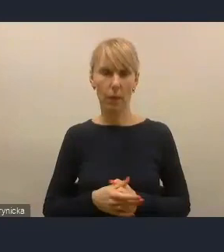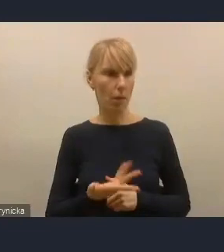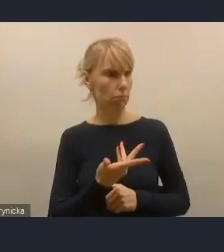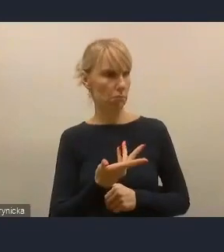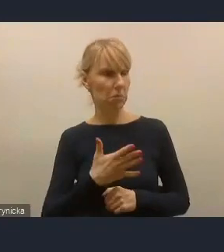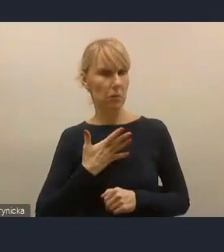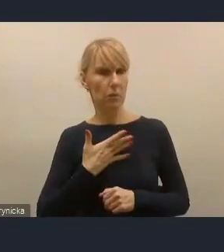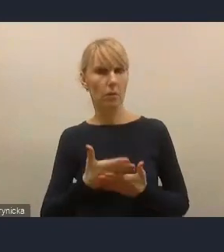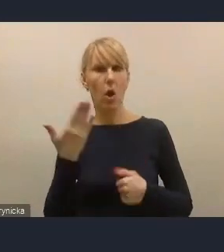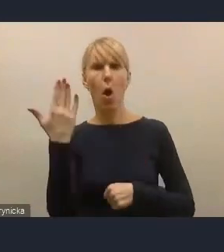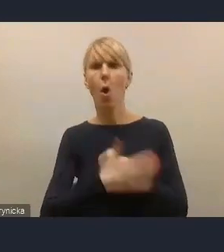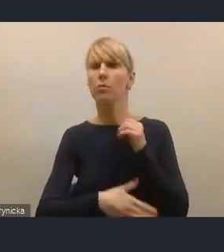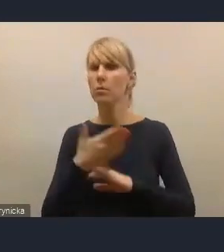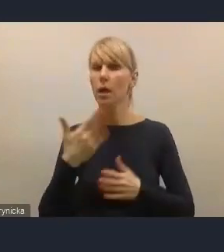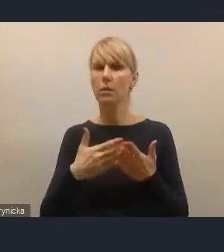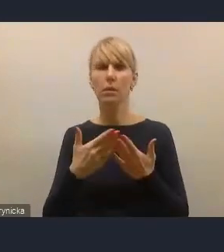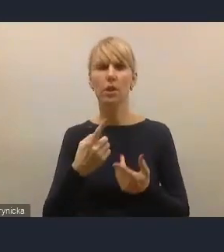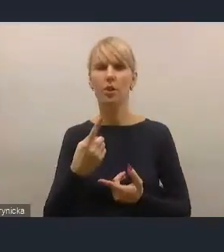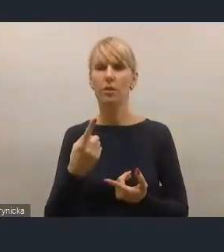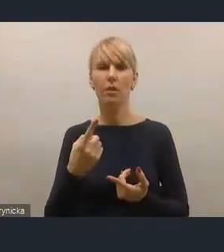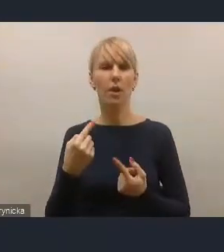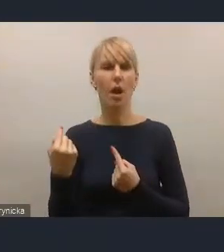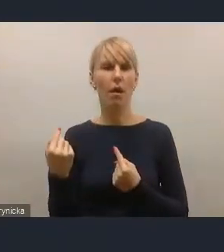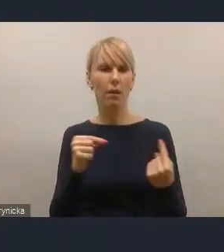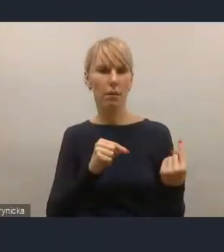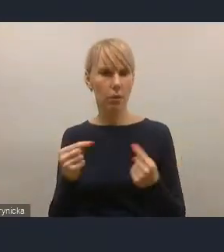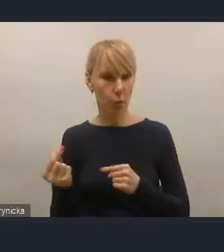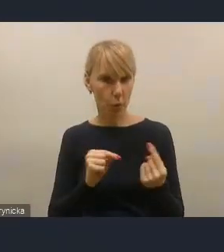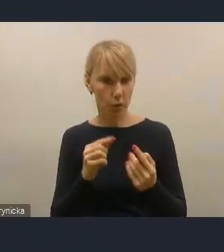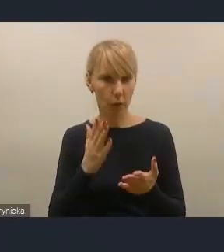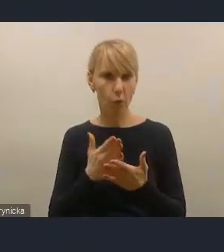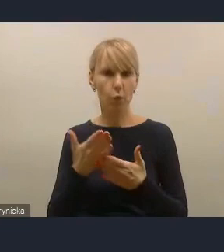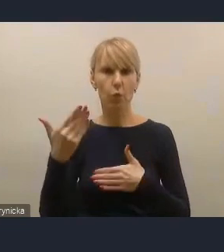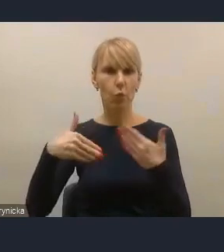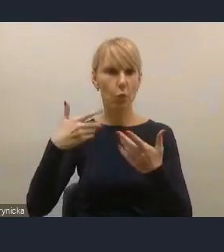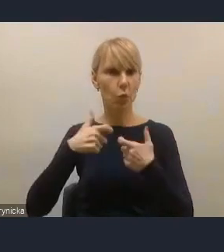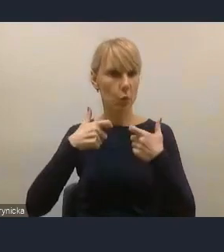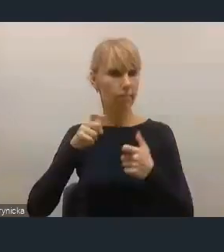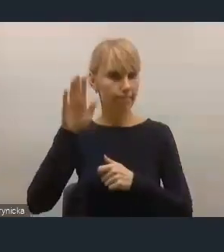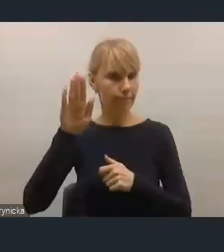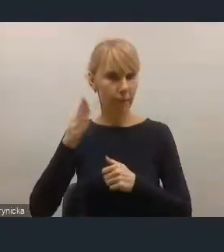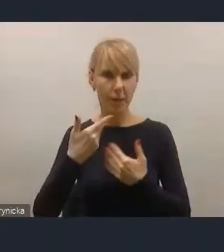Tak jest, nie mamy innych zgłoszeń. Bardzo dziękujemy państwu zatem za uczestnictwo.